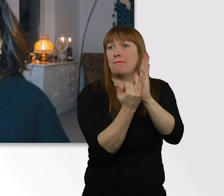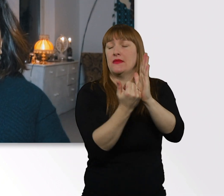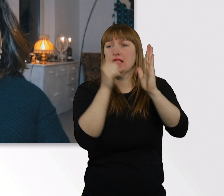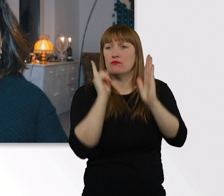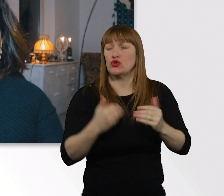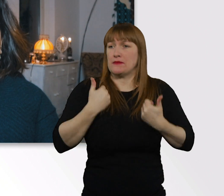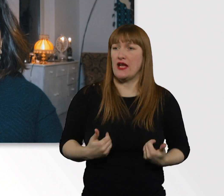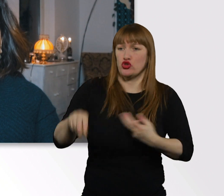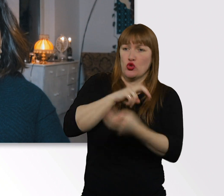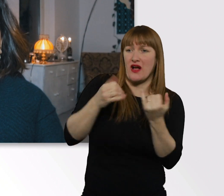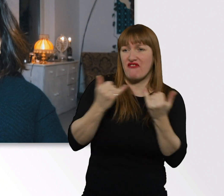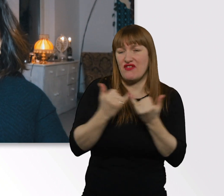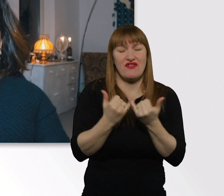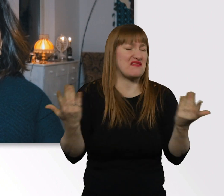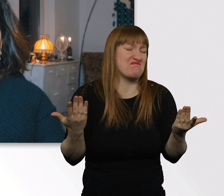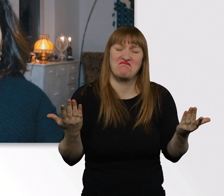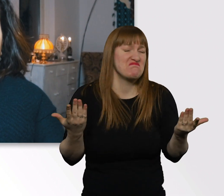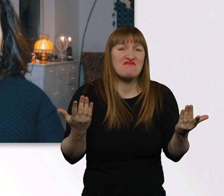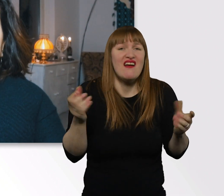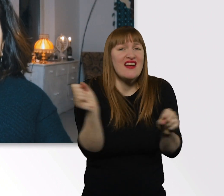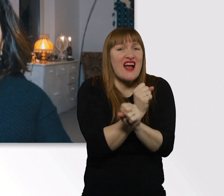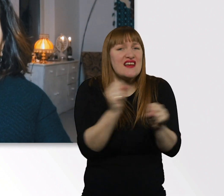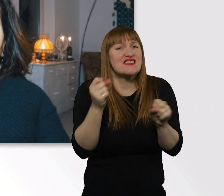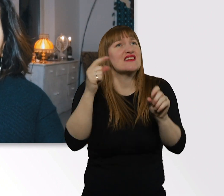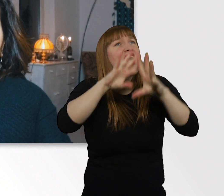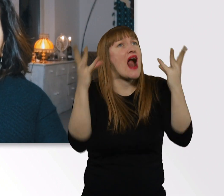miteinander umgehen sollen, müssen, damit jeder zufrieden ist.